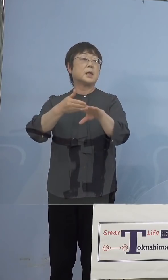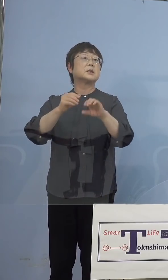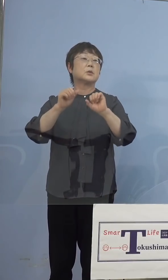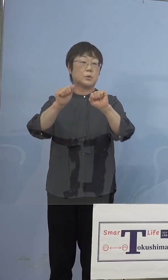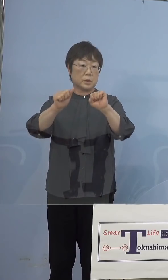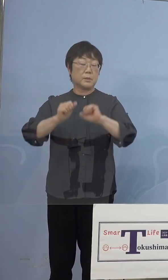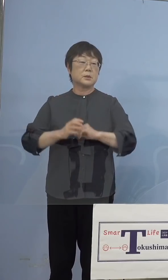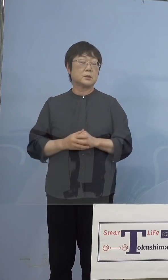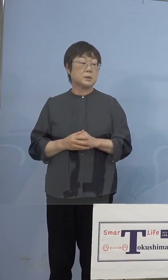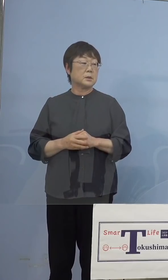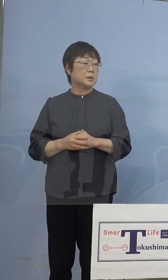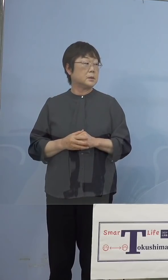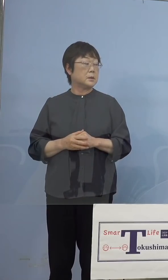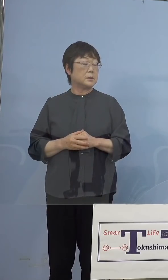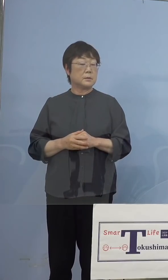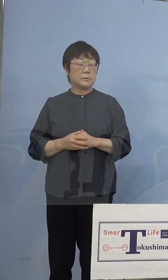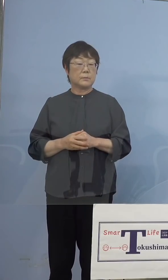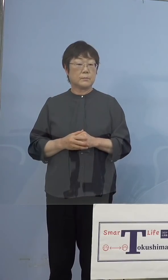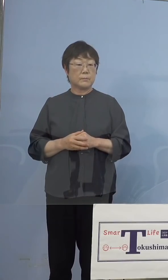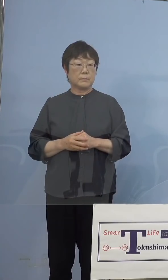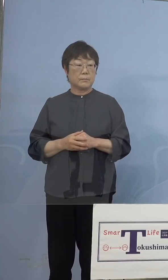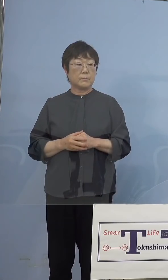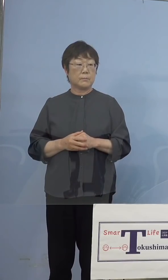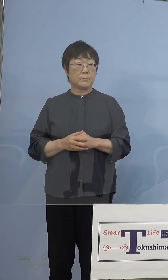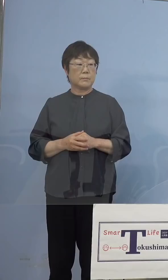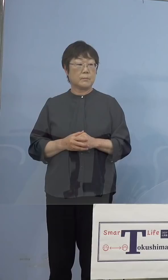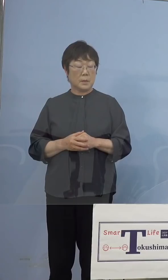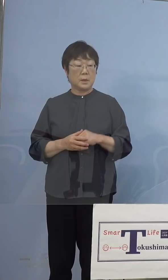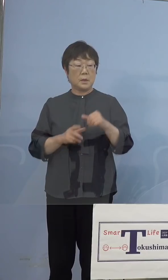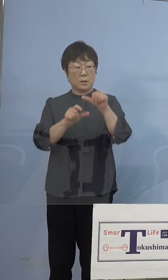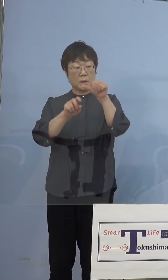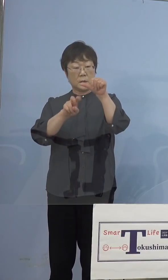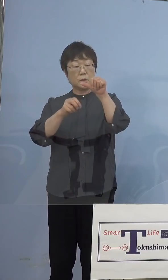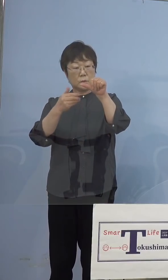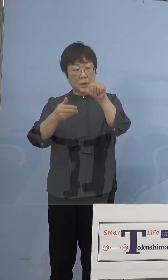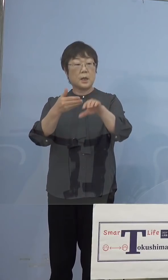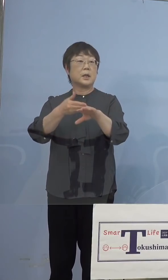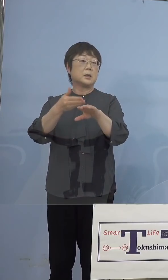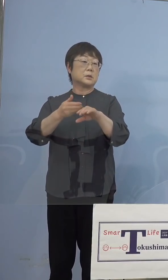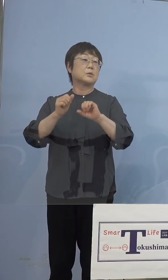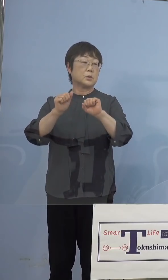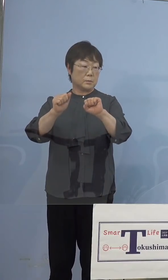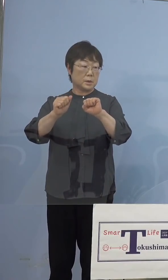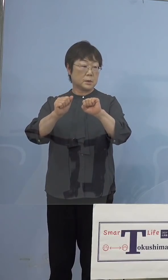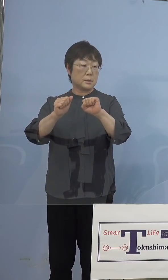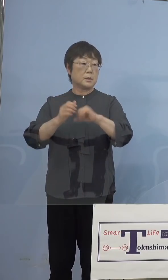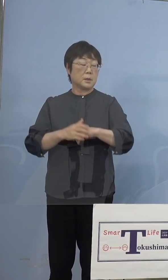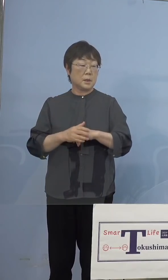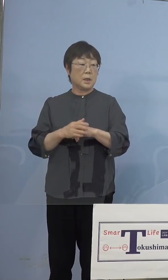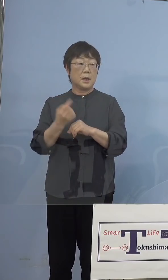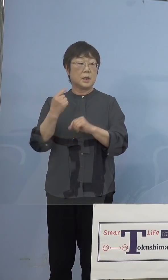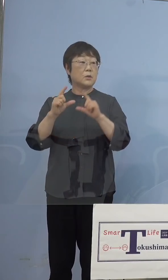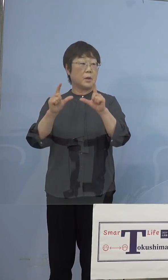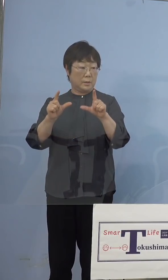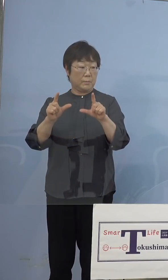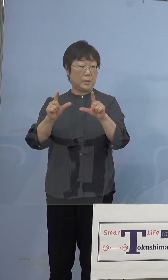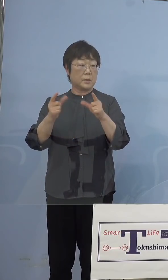29日がリハーサルだったね、29日です 失礼しました、昨日発表した29日からと